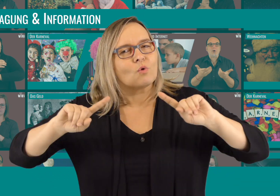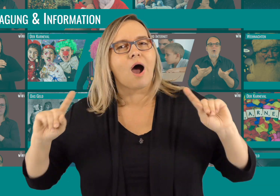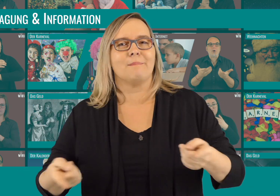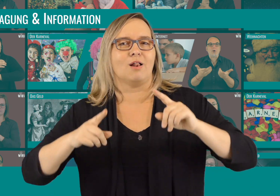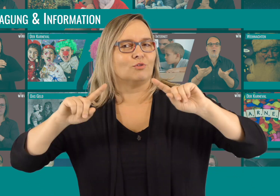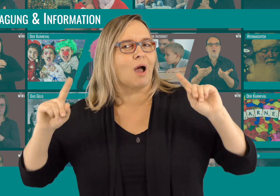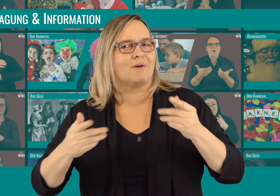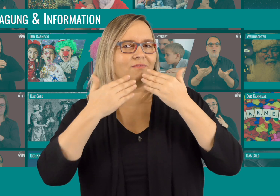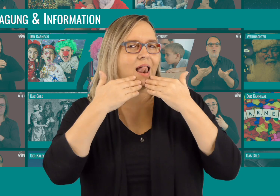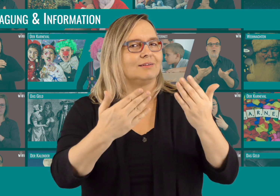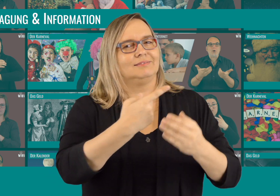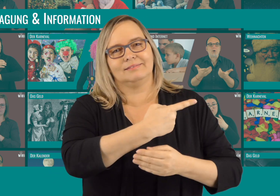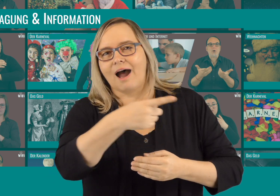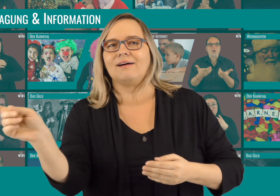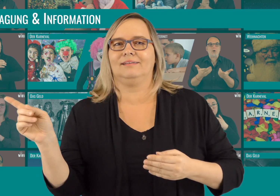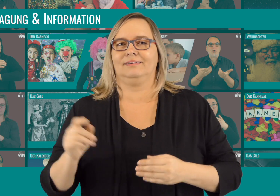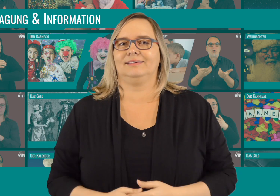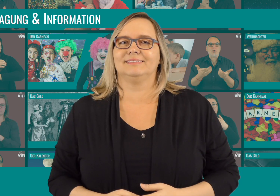Nochmal ein ganz großes Dankeschön an euch alle!